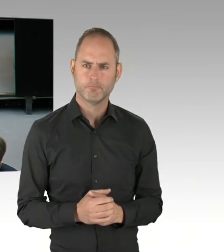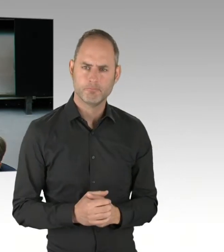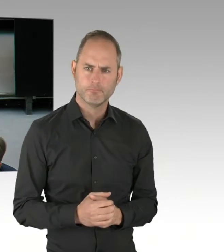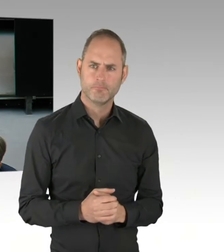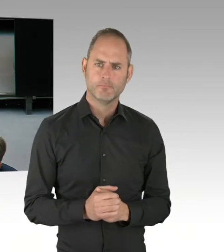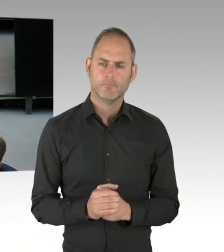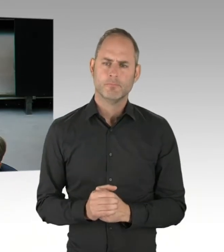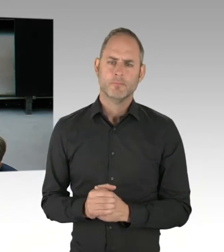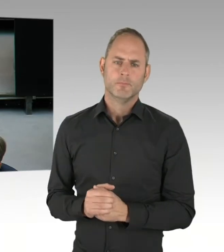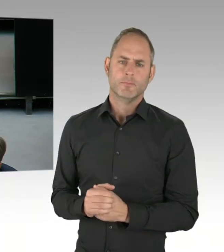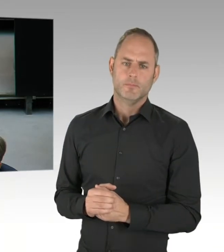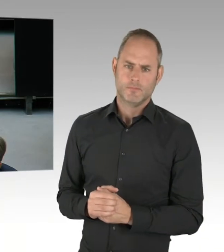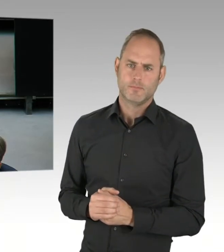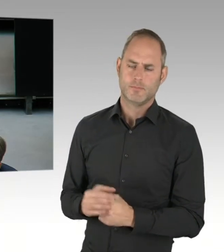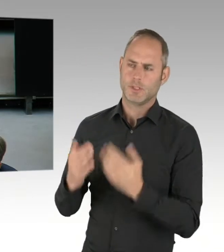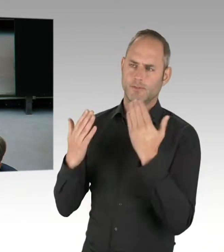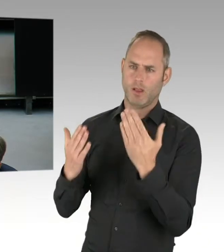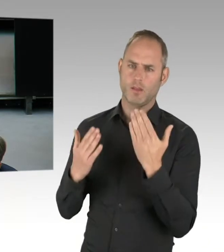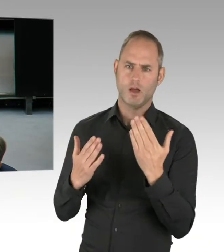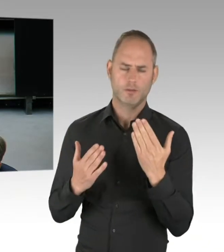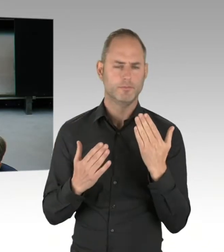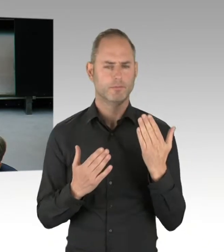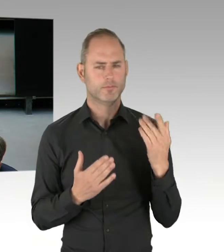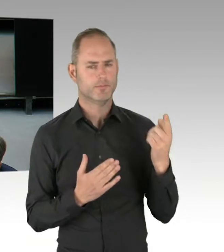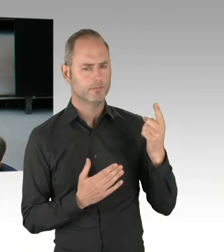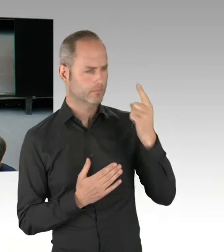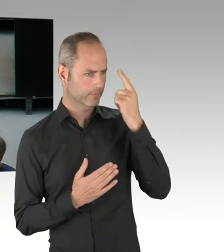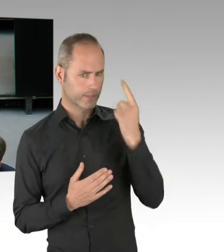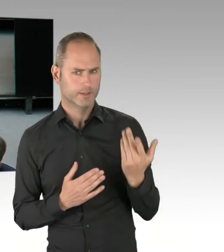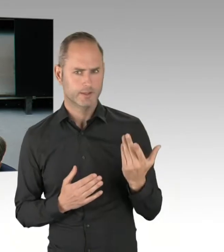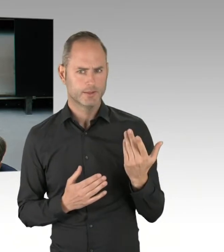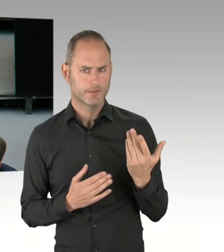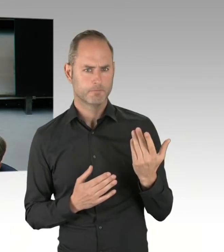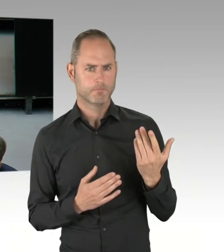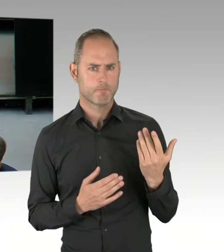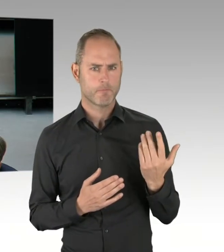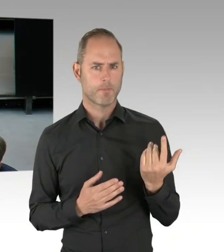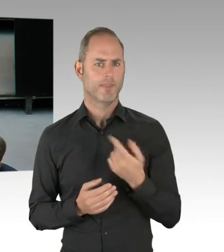eine enorme Jugendkriminalität nicht nur haben,